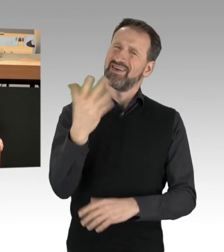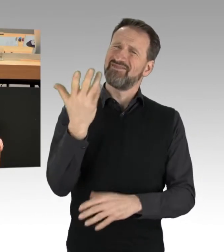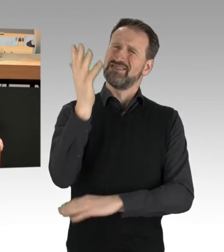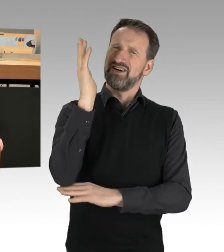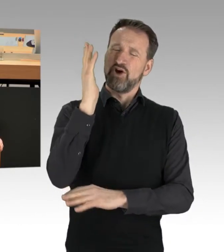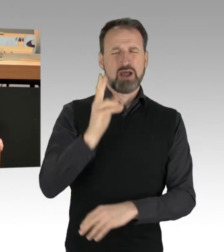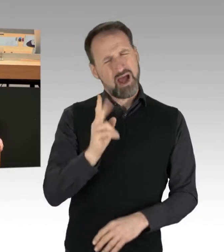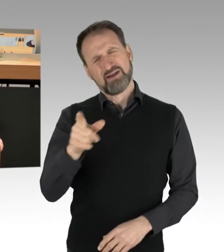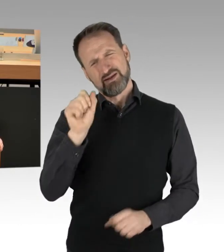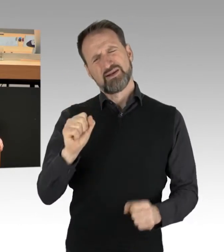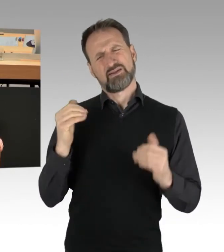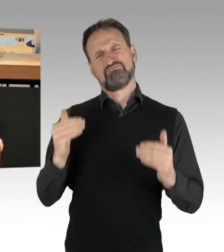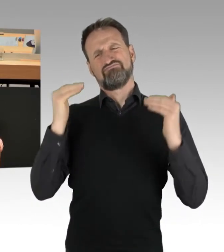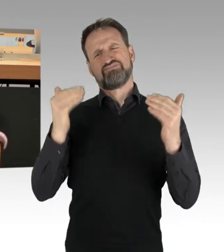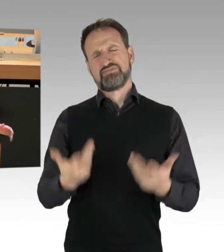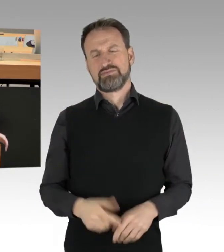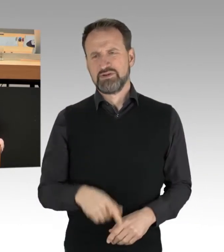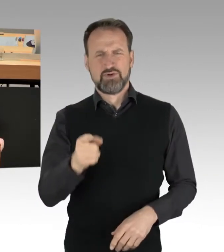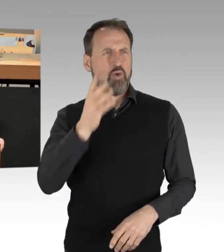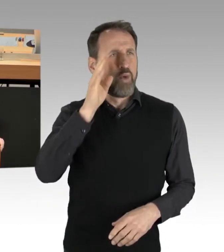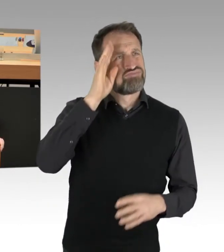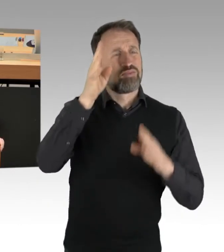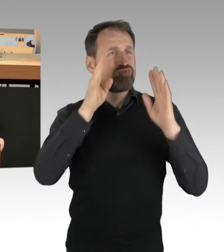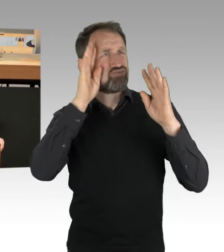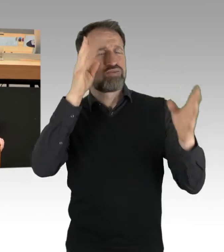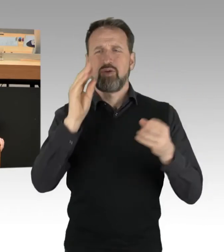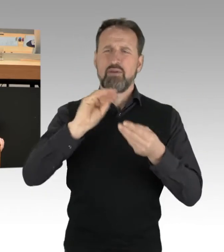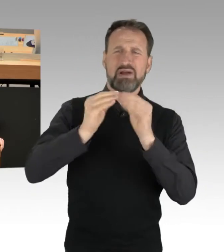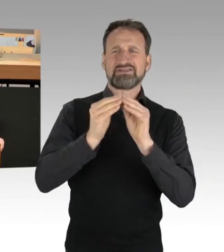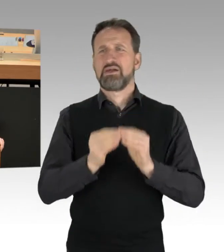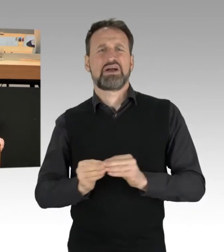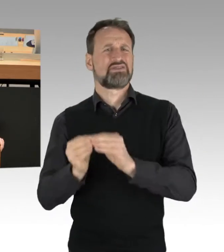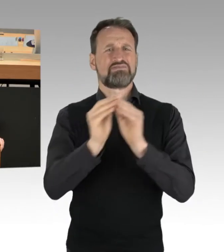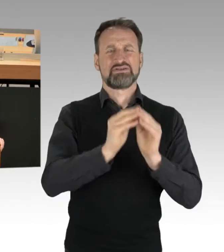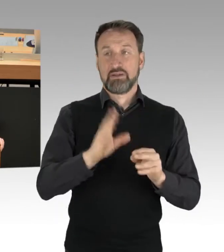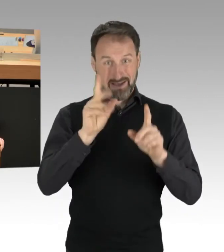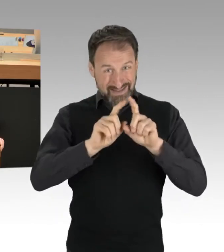im Höcke-Style irgendwie Dinge zusammenzubasteln, aber zum Thema nichts zu sagen. Und den Versuch zu wagen,